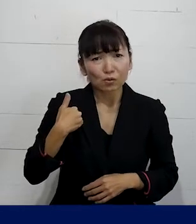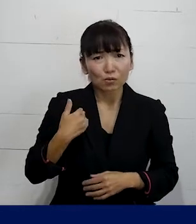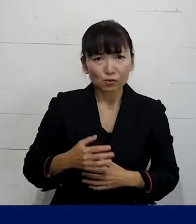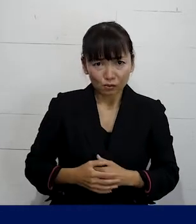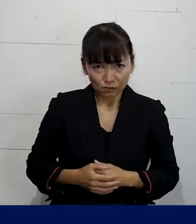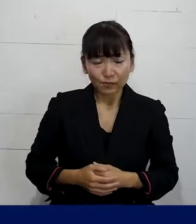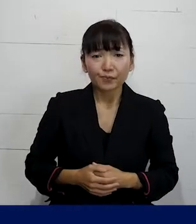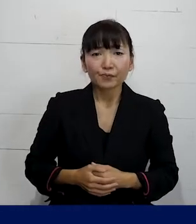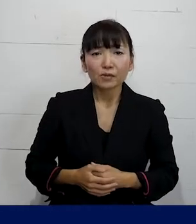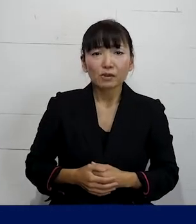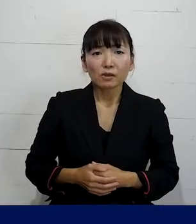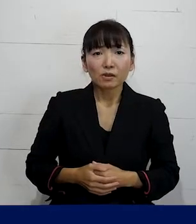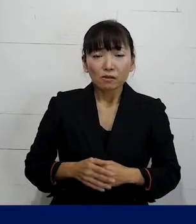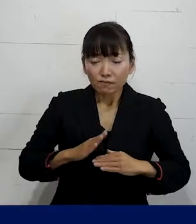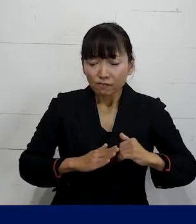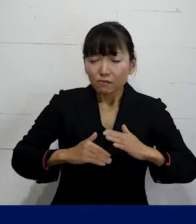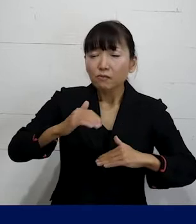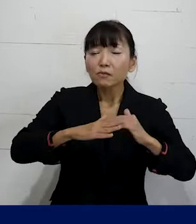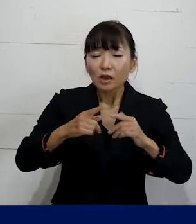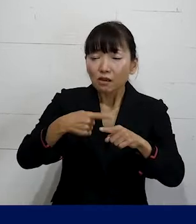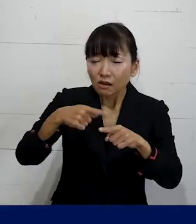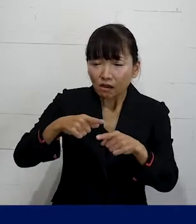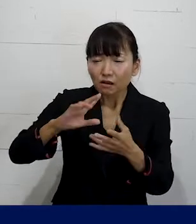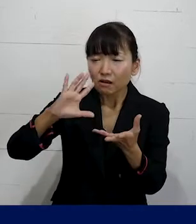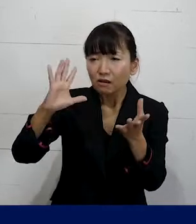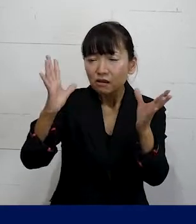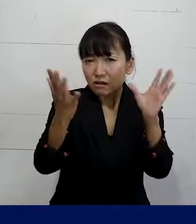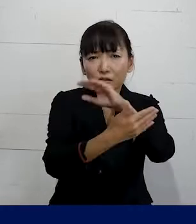そうやって世の中は 変わっていくんじゃないかなと思います